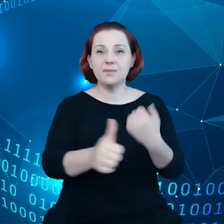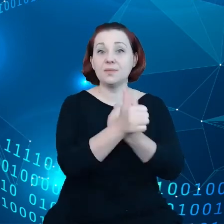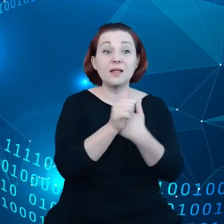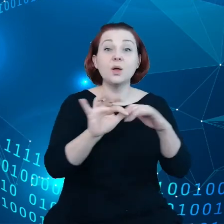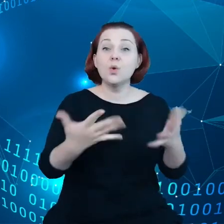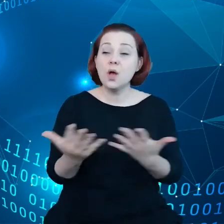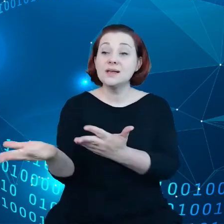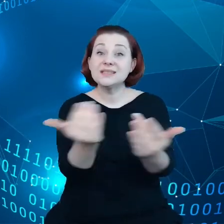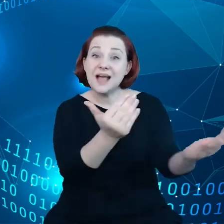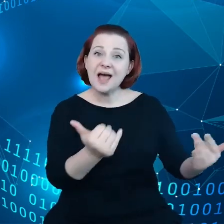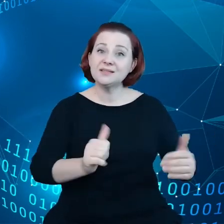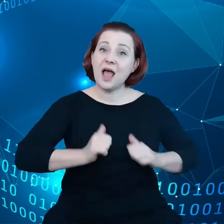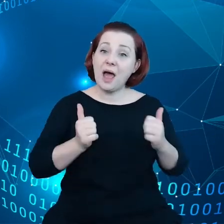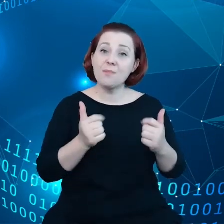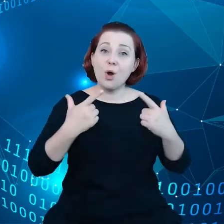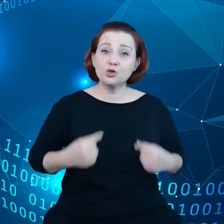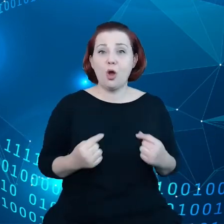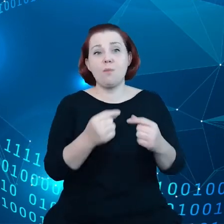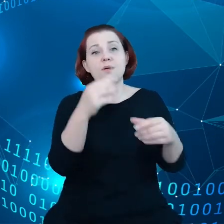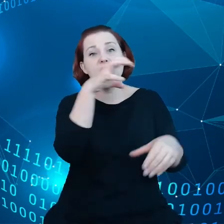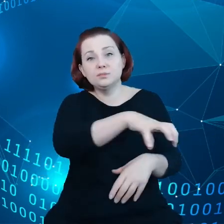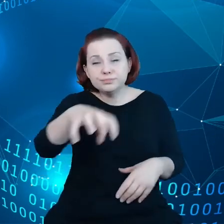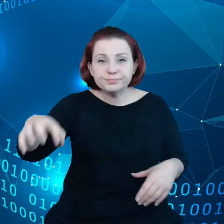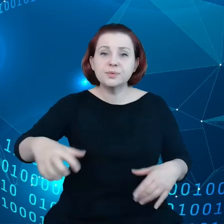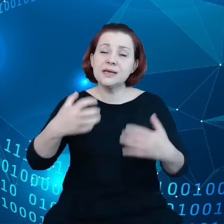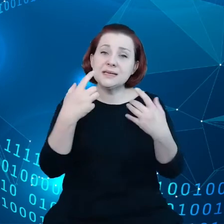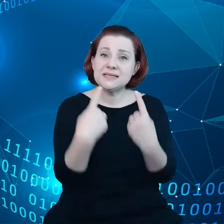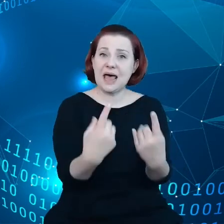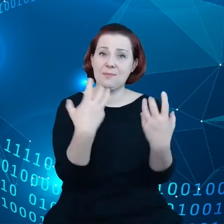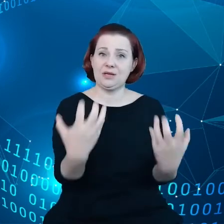dzielenie się danymi poprzez zaufanych pośredników,